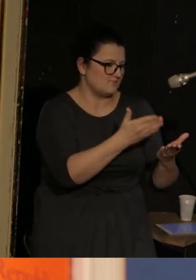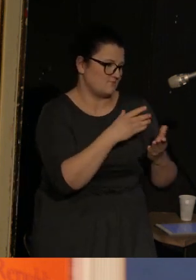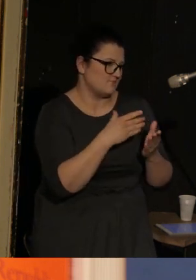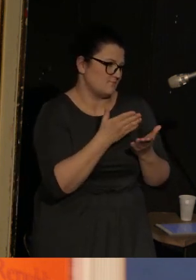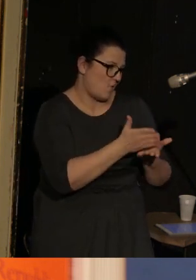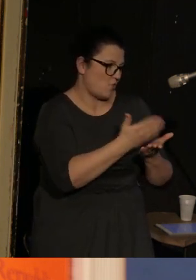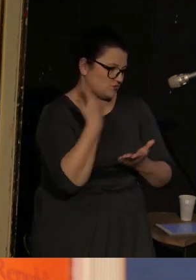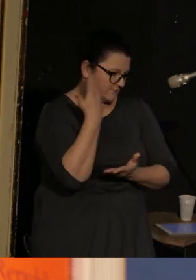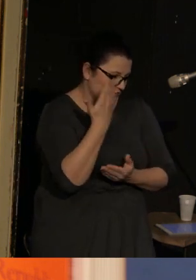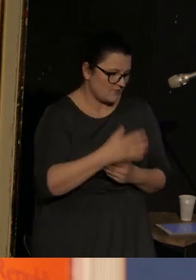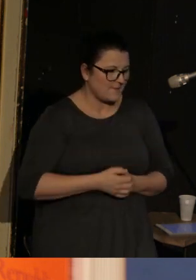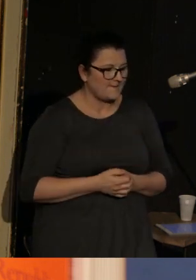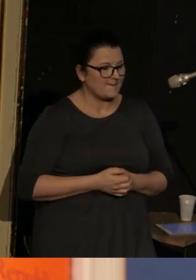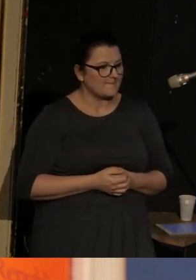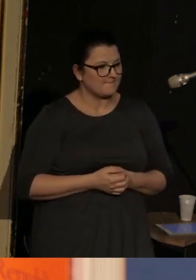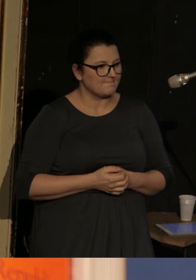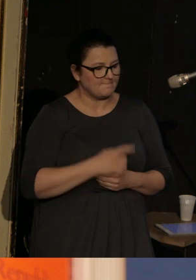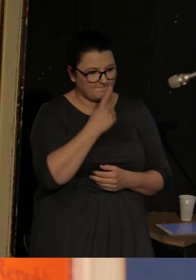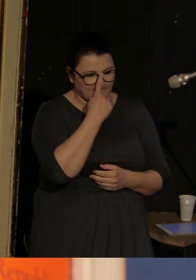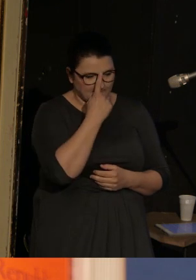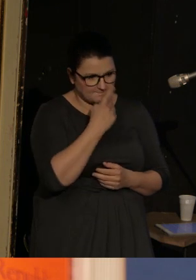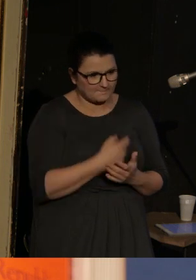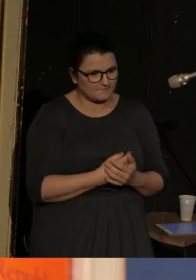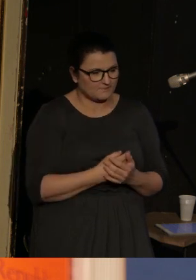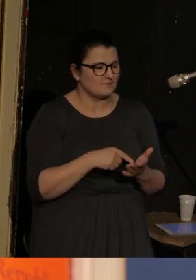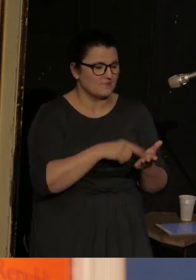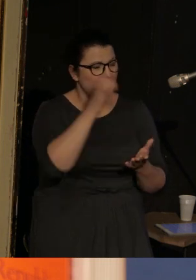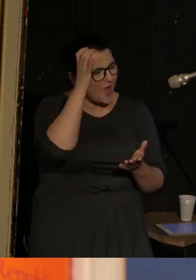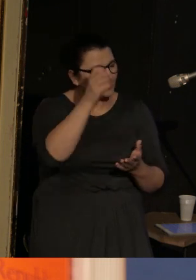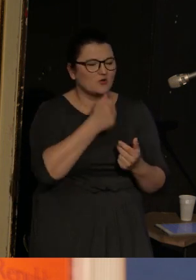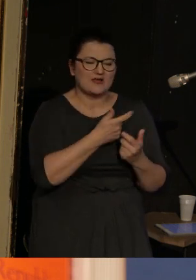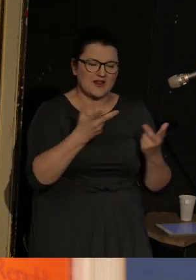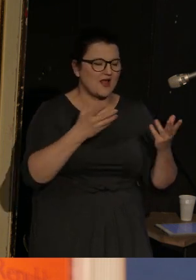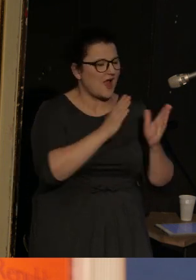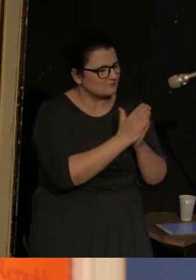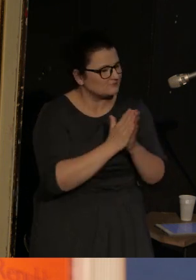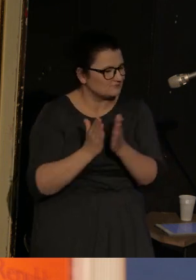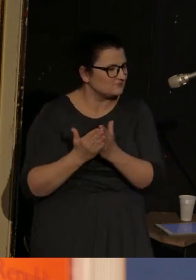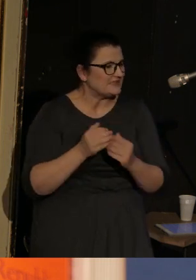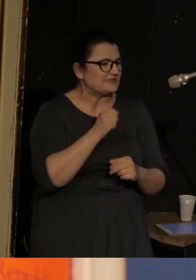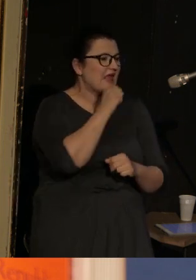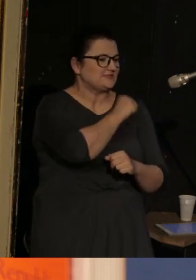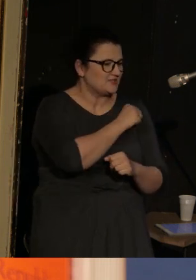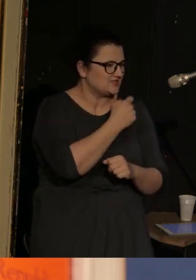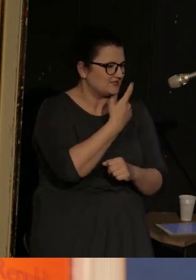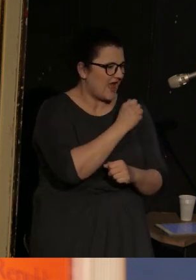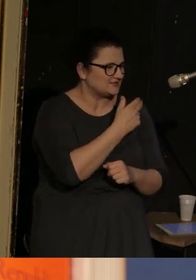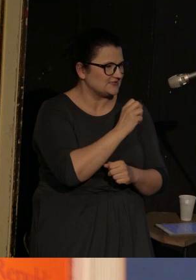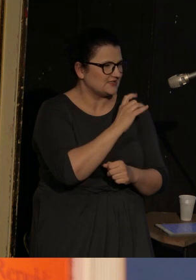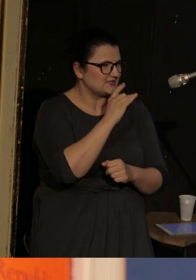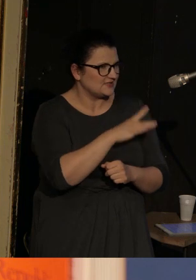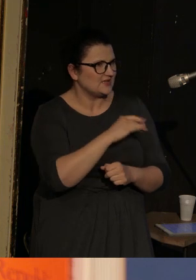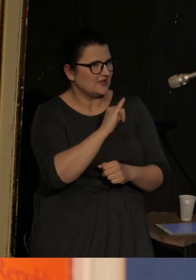Jest autorem kilku tomów wierszy, najstarszy to "Dancing in Odessa", czyli "Tańcząc w Odessie".